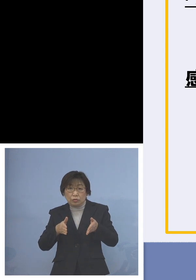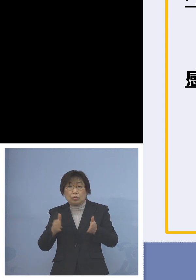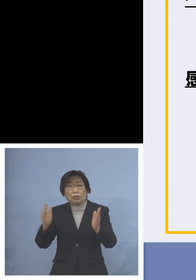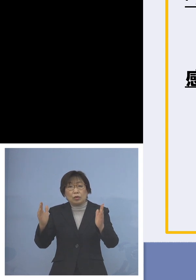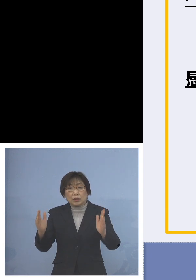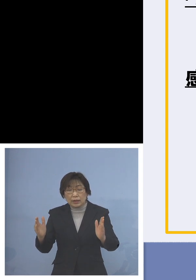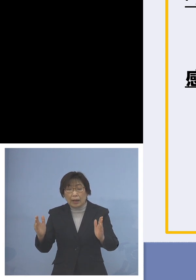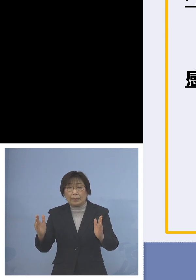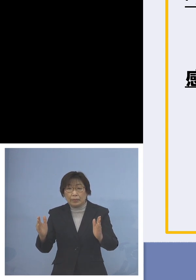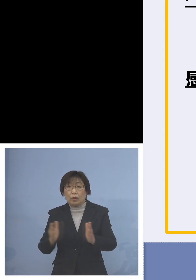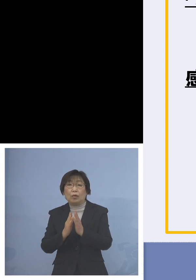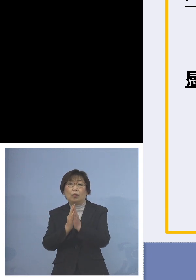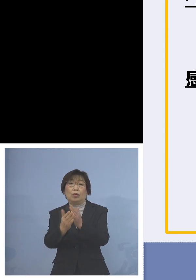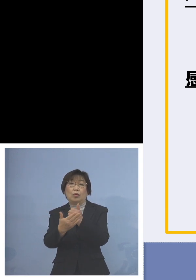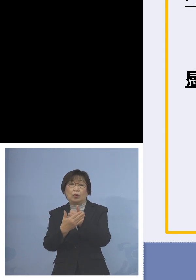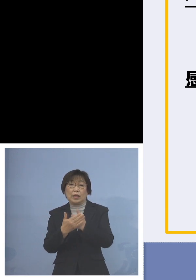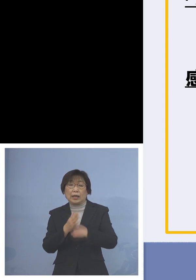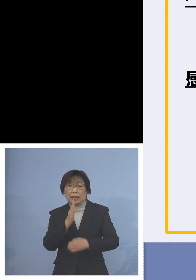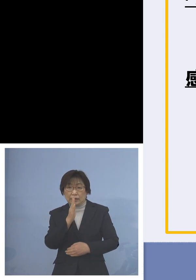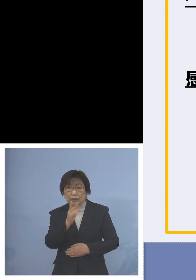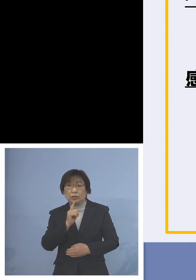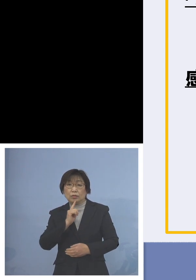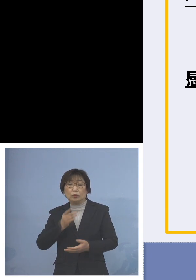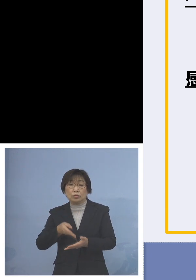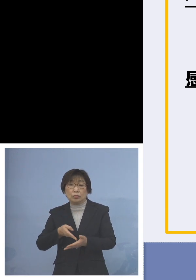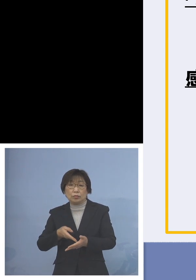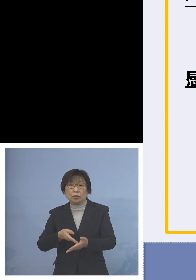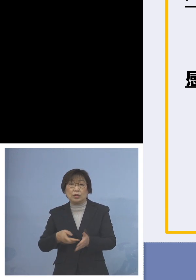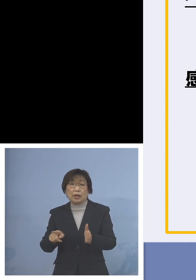ということを申し上げている ところであります